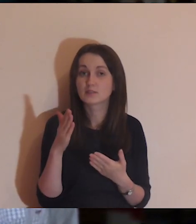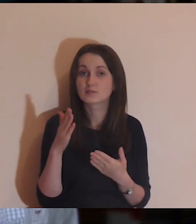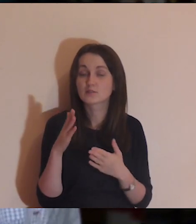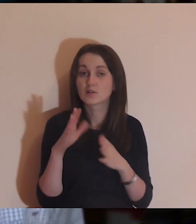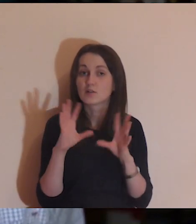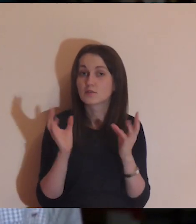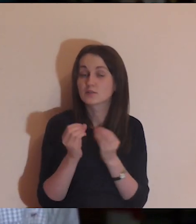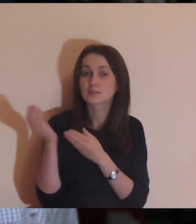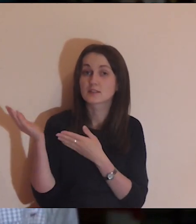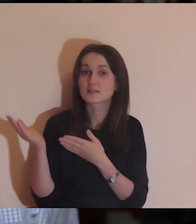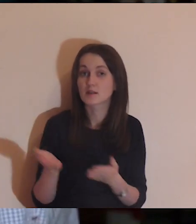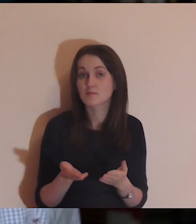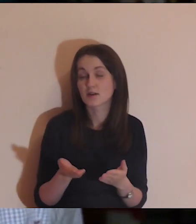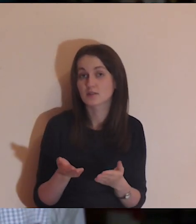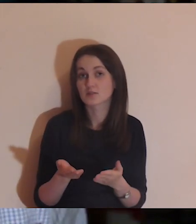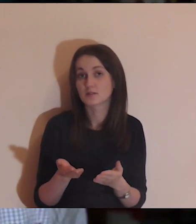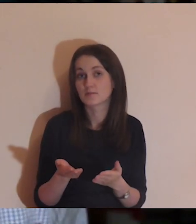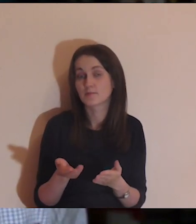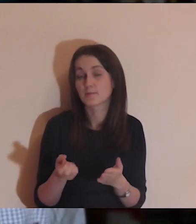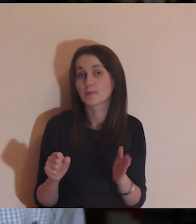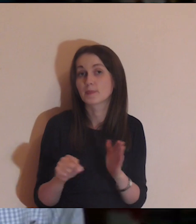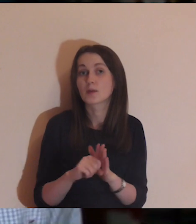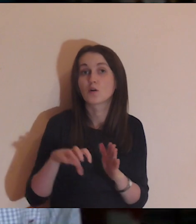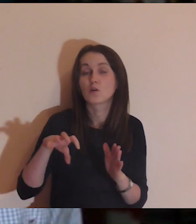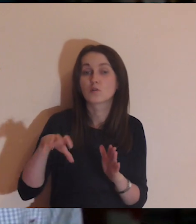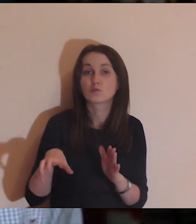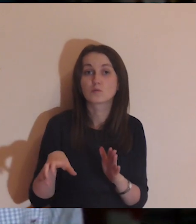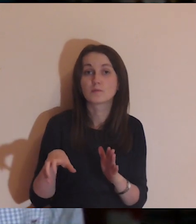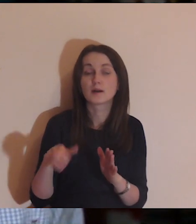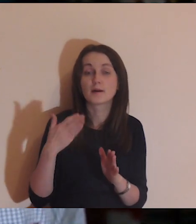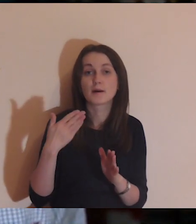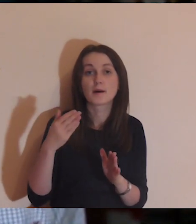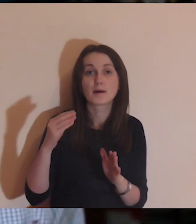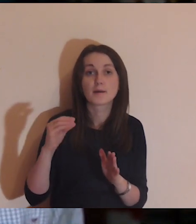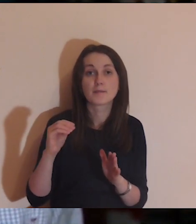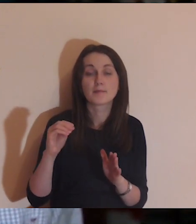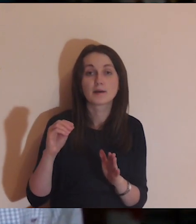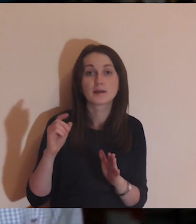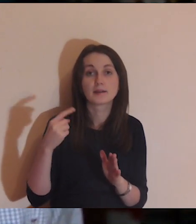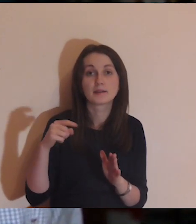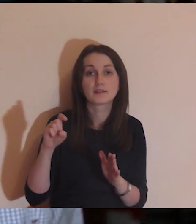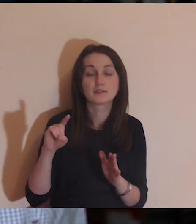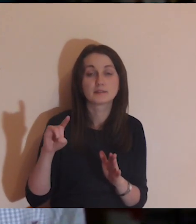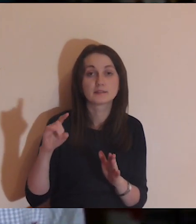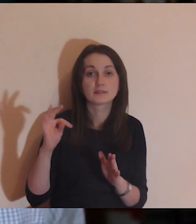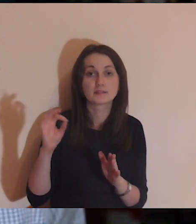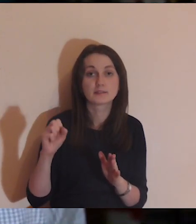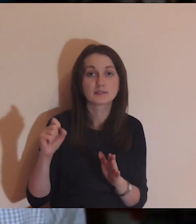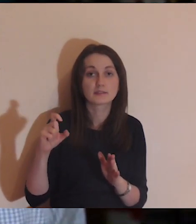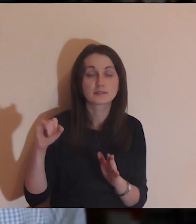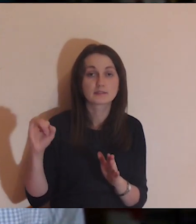Chcę was zaprosić teraz do grupy Medytacja onLine na Facebooku.